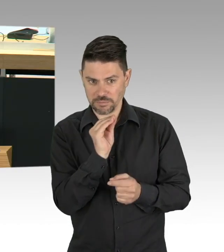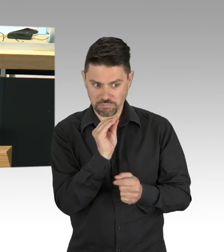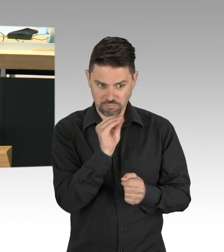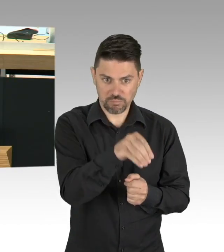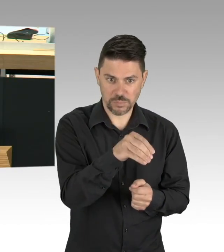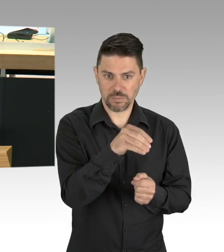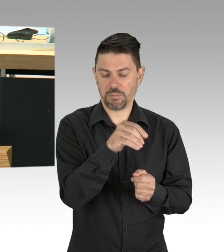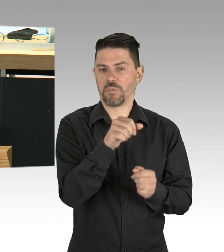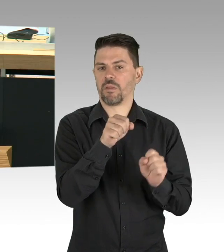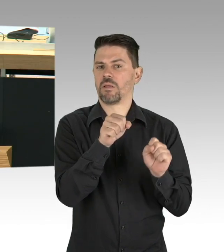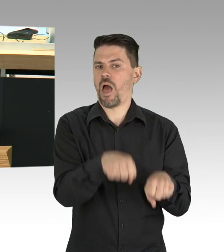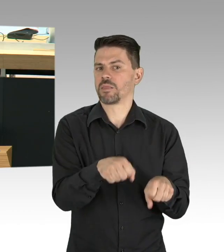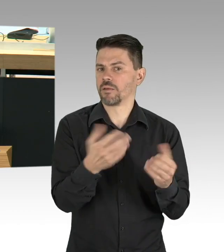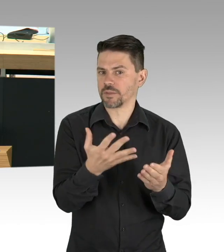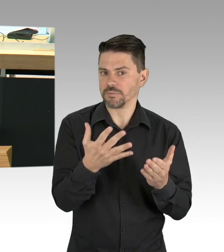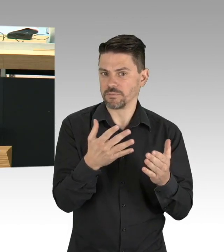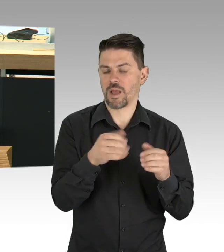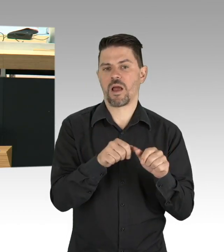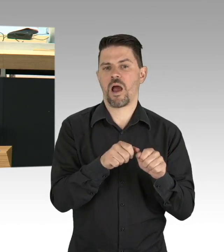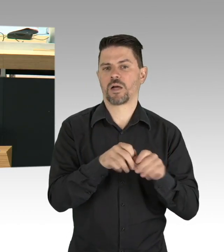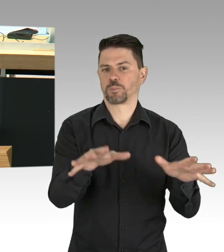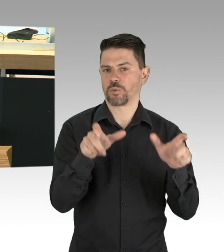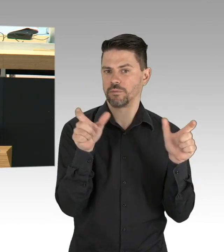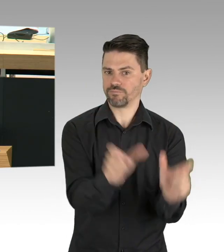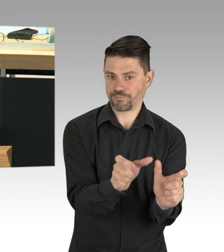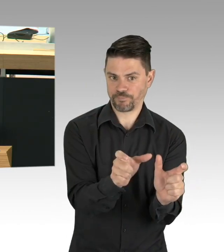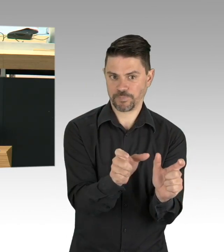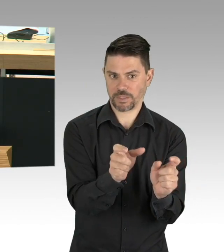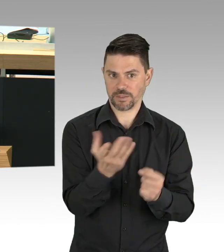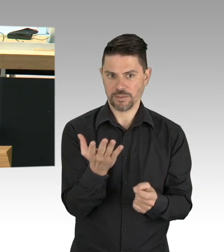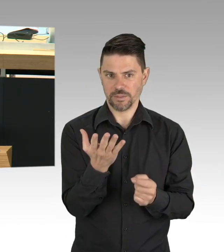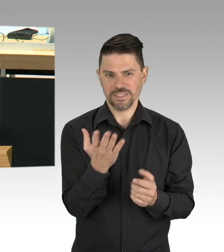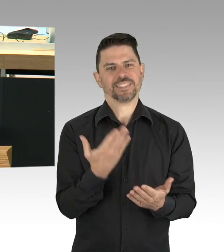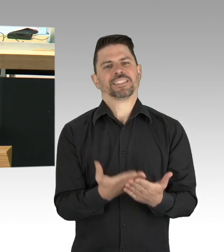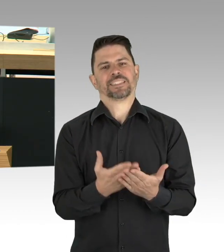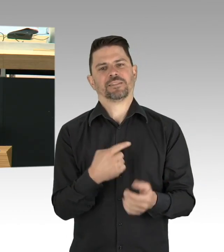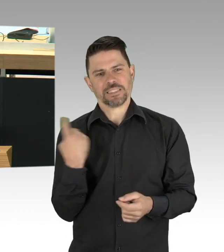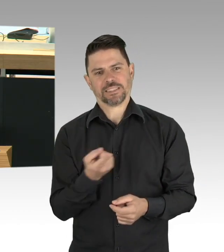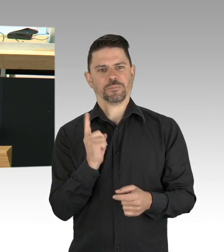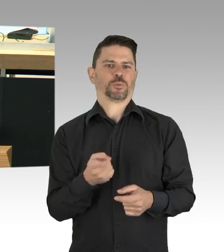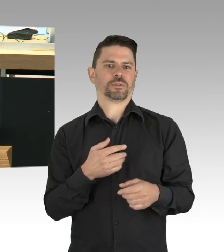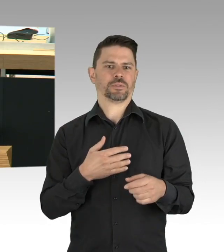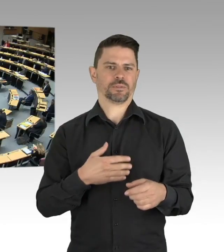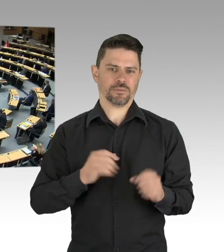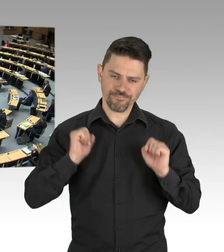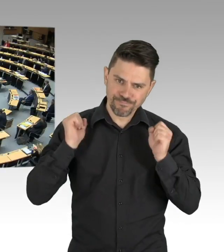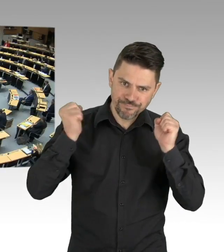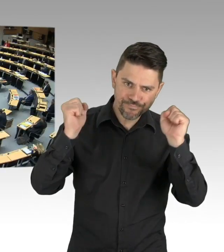von dem wir alle hoffen, dass wir es nie brauchen, richtig. Doch mit diesen neuen Kapazitäten (Beifall)